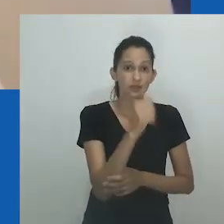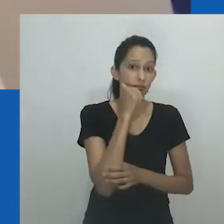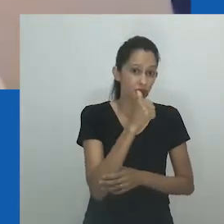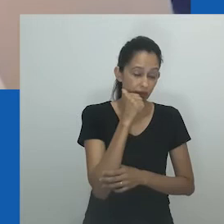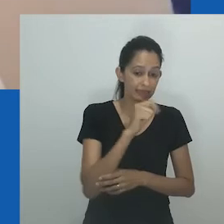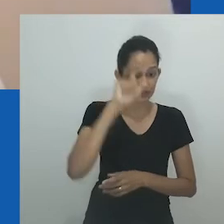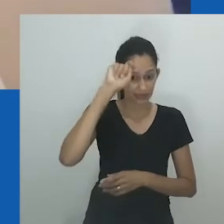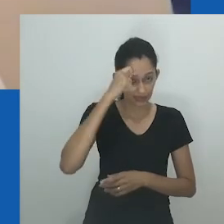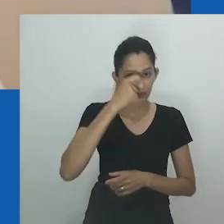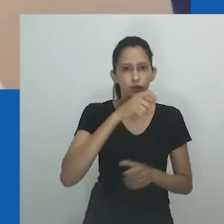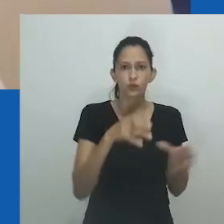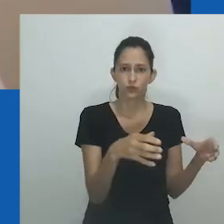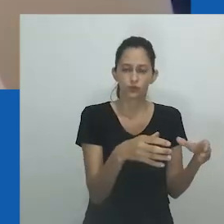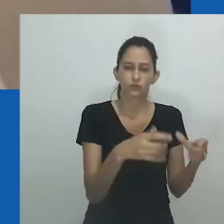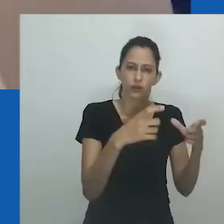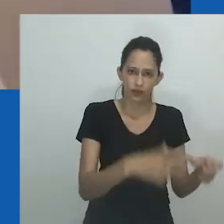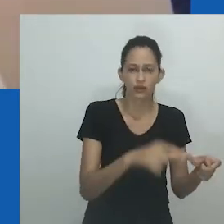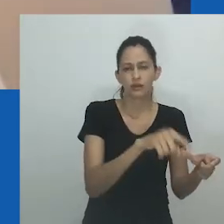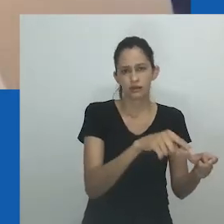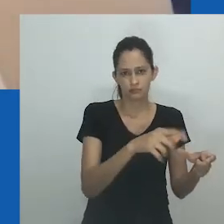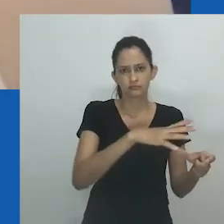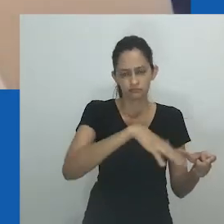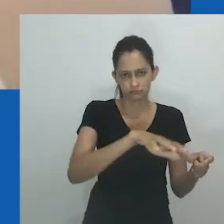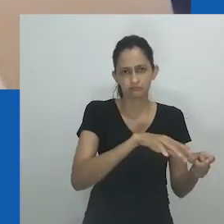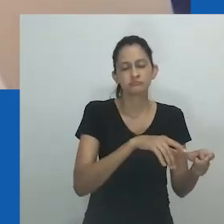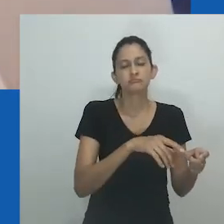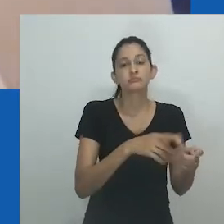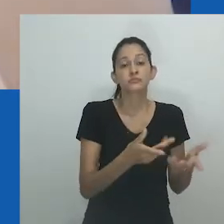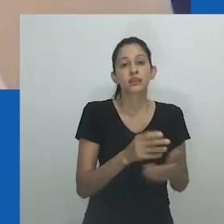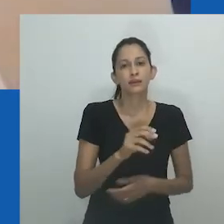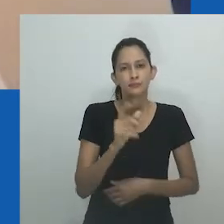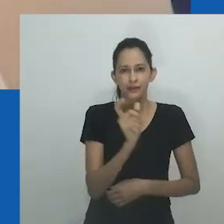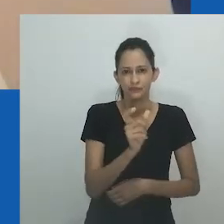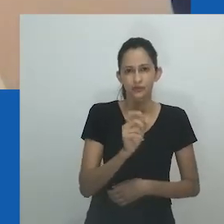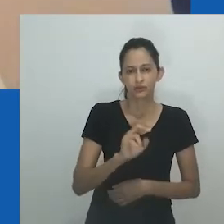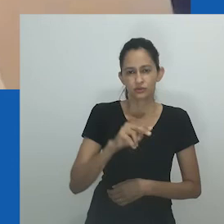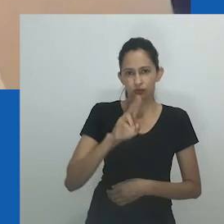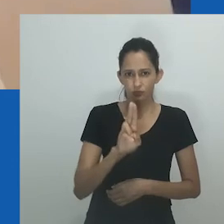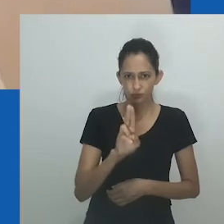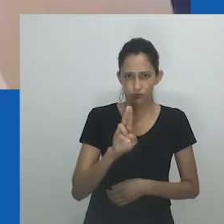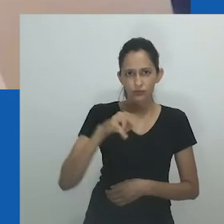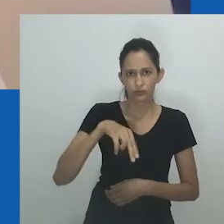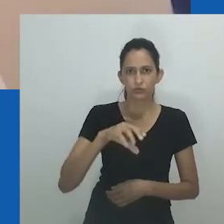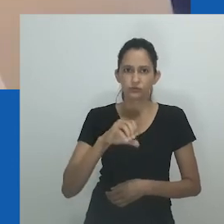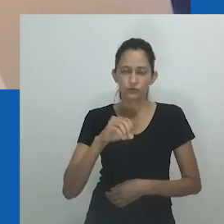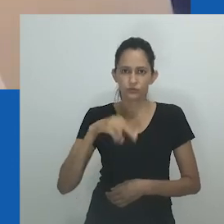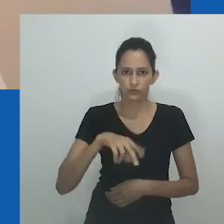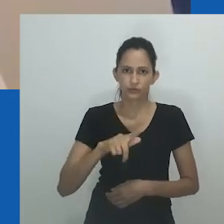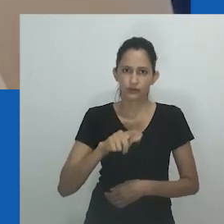No entanto, no estudo Pakade afirma que o termo implica uma expressão de gênero masculina...